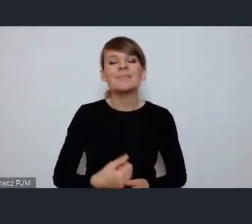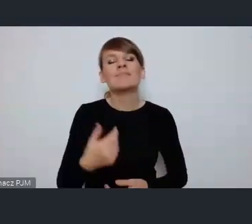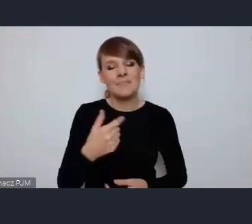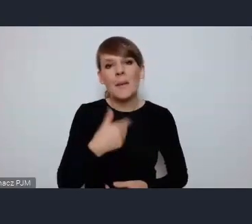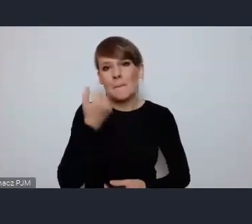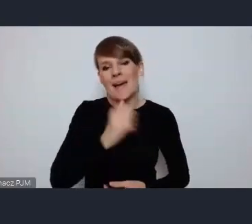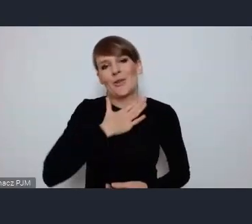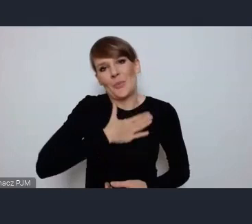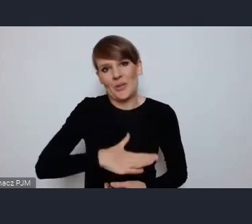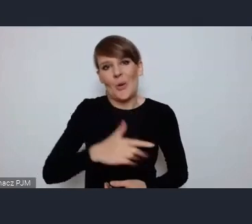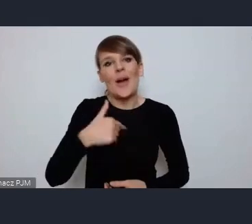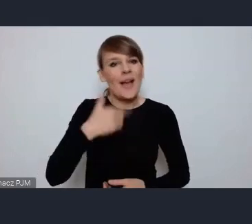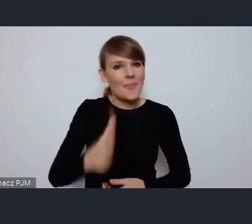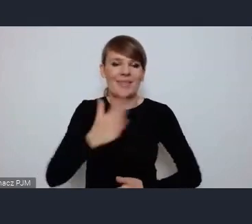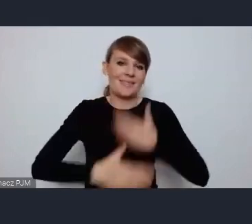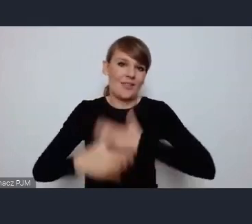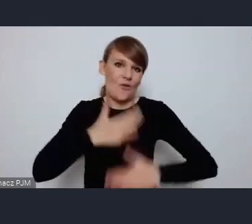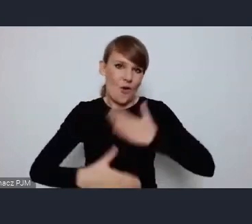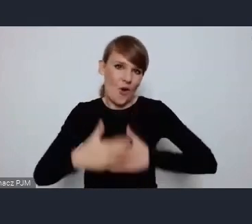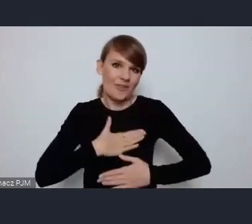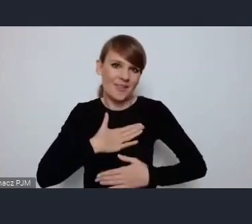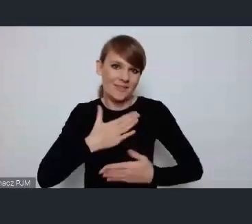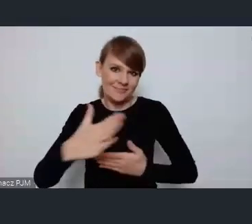i będę się cieszył że będę mógł z Państwem współpracować.